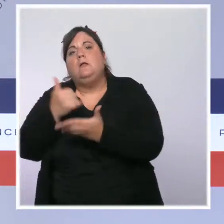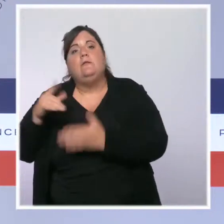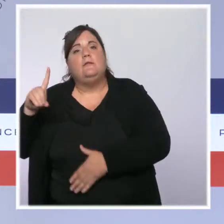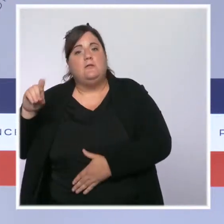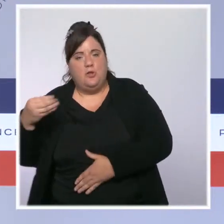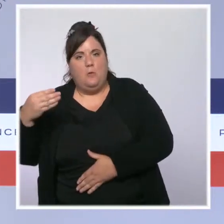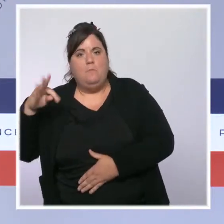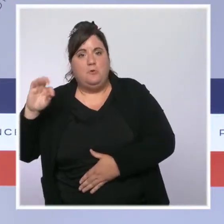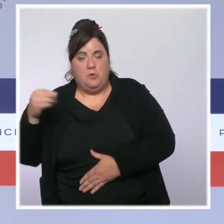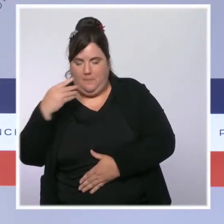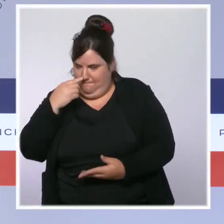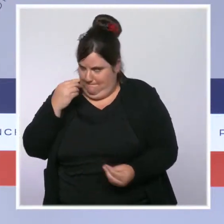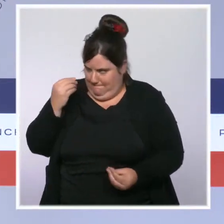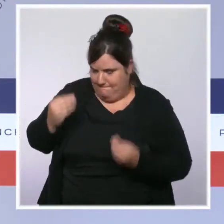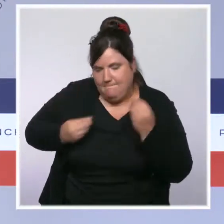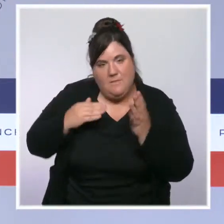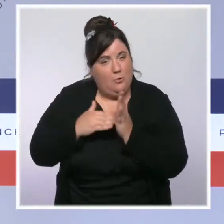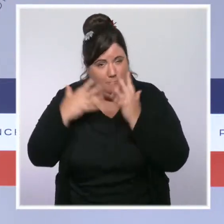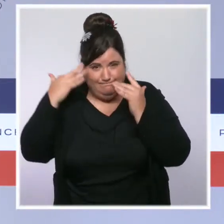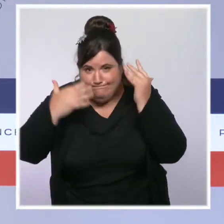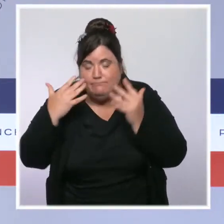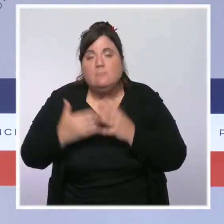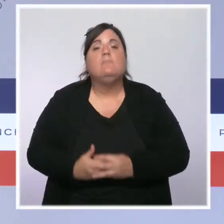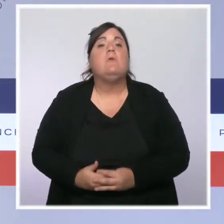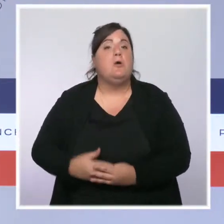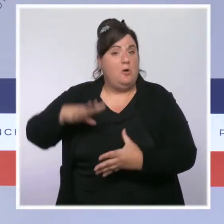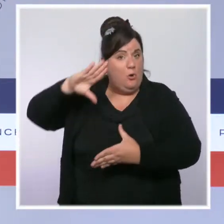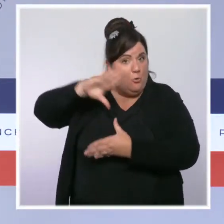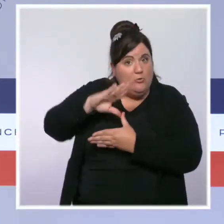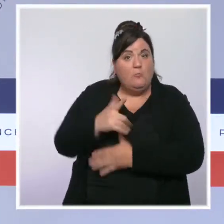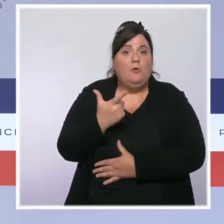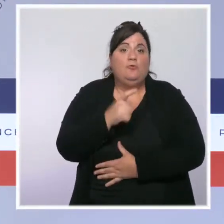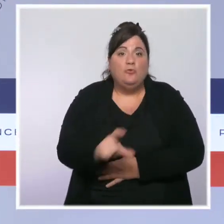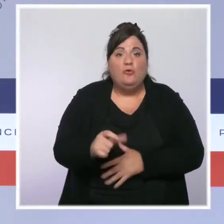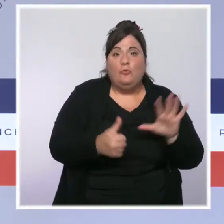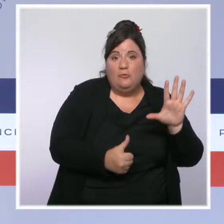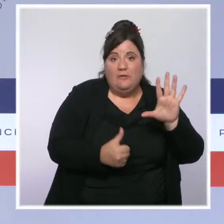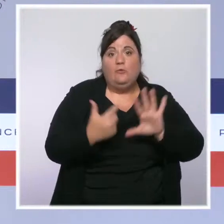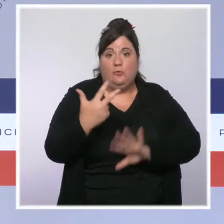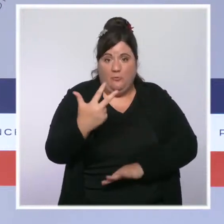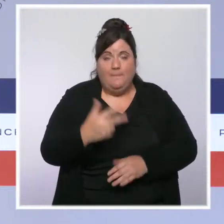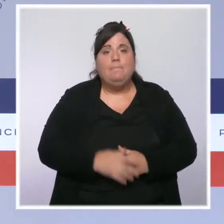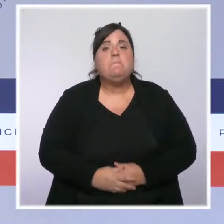à 263 en Guadeloupe, à 290 en Martinique et à 409 en Guyane.